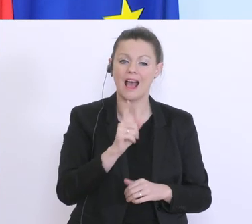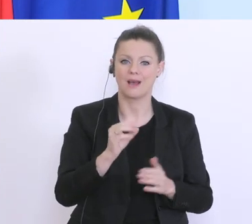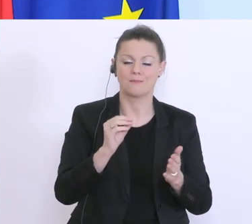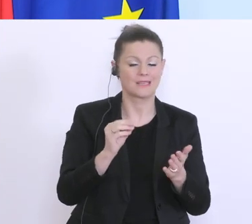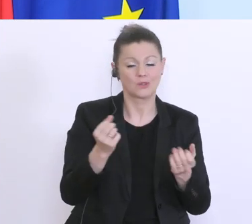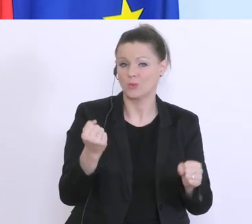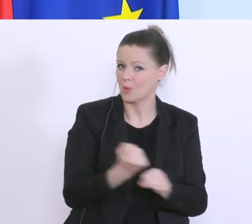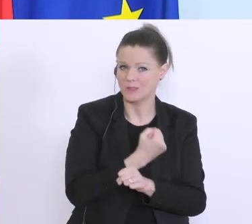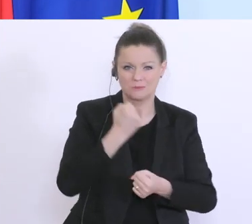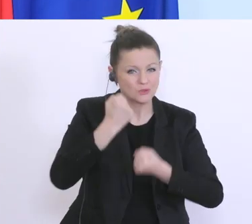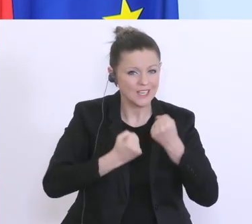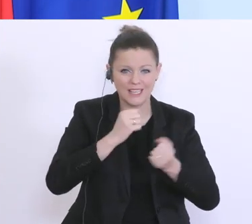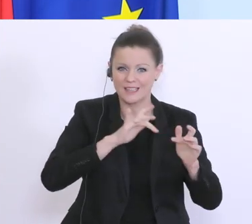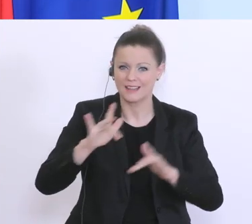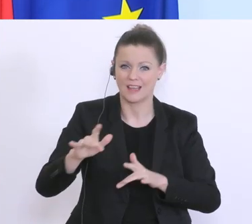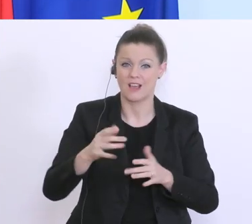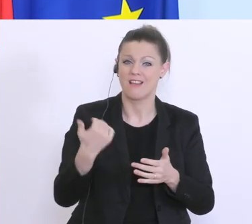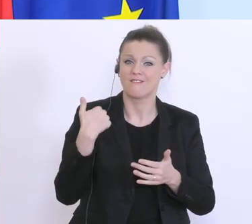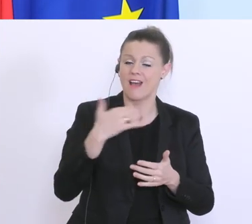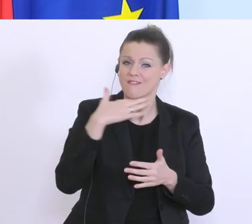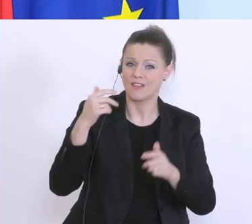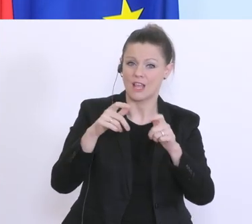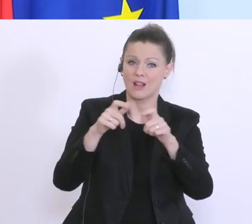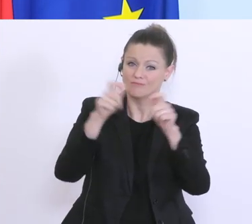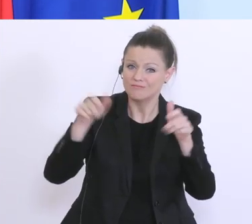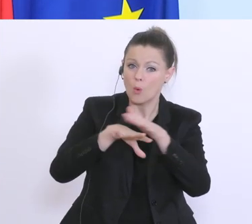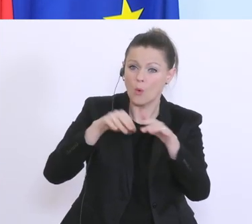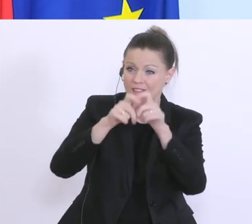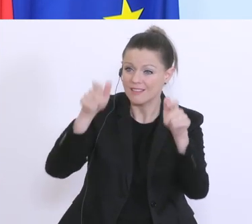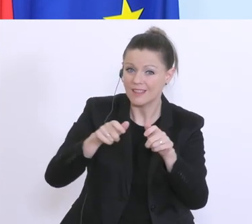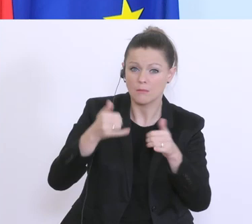Wir haben viel mit Unternehmen telefoniert, die letzten Tage. Ich persönlich, genauso viele wie